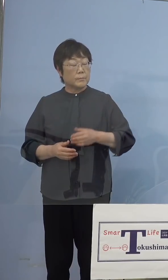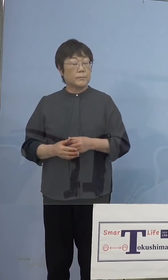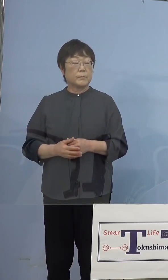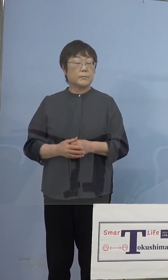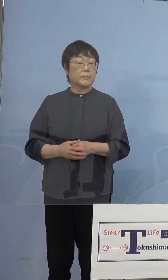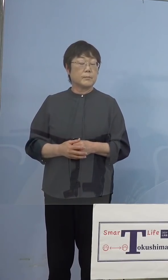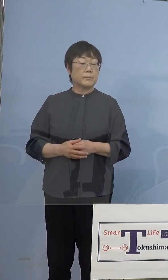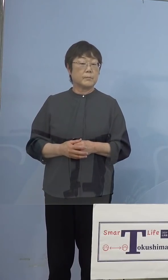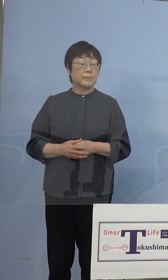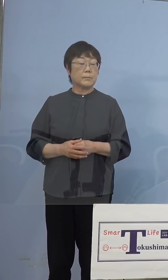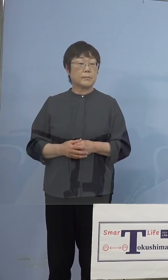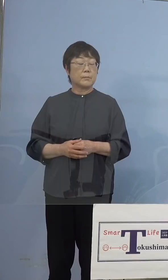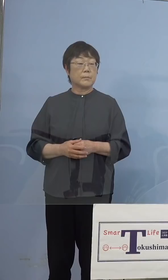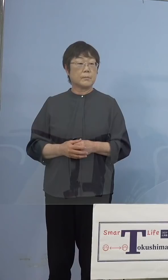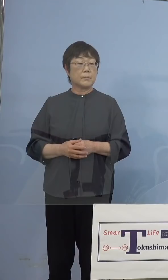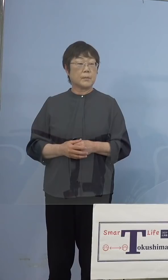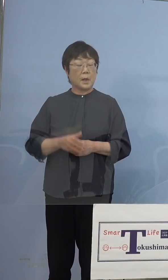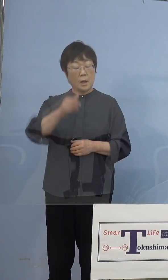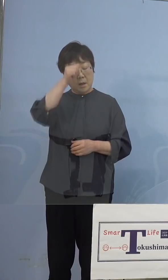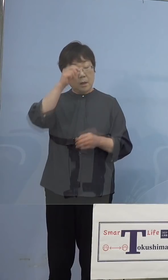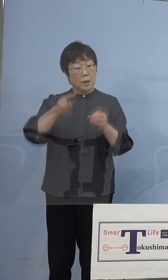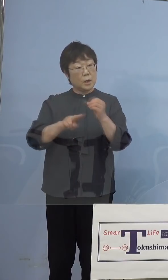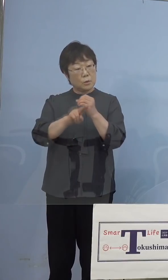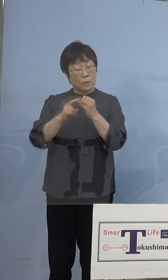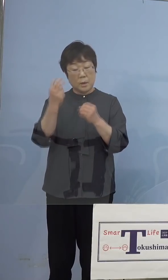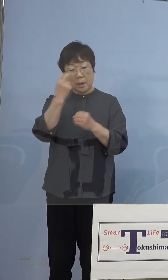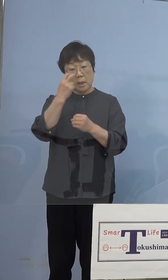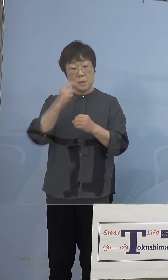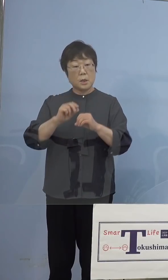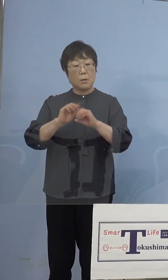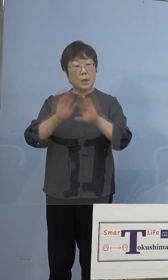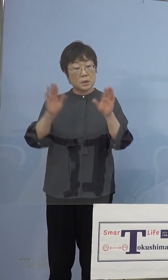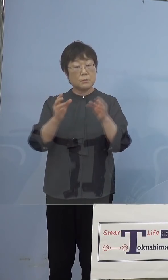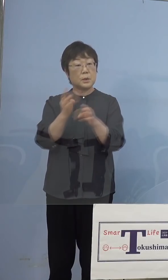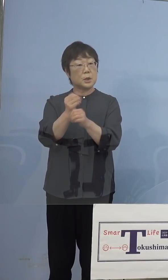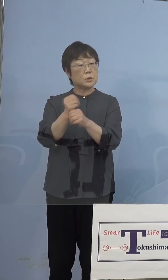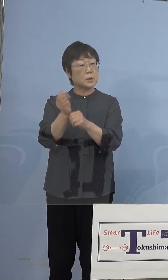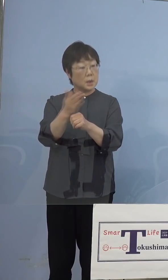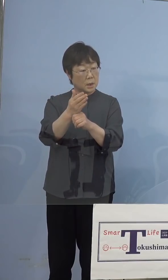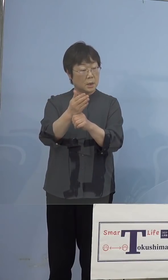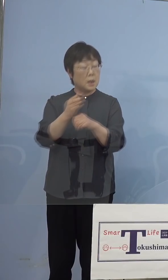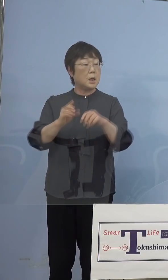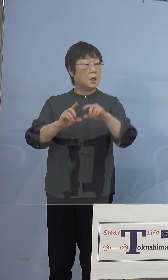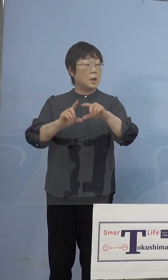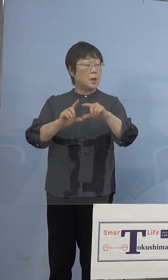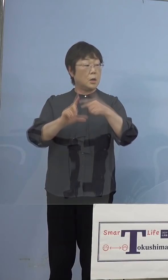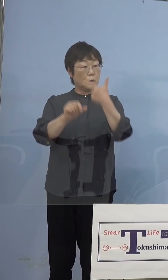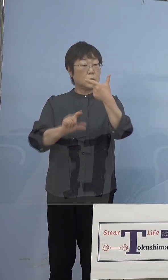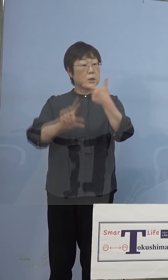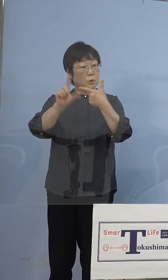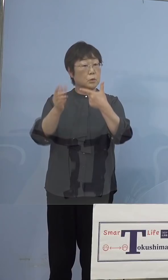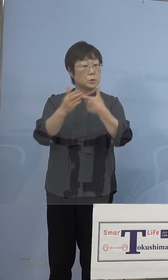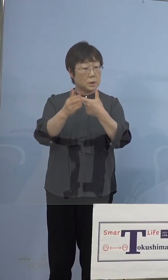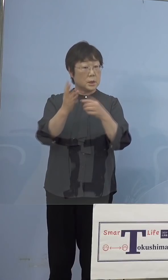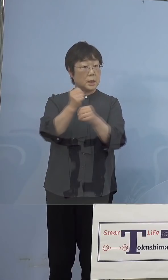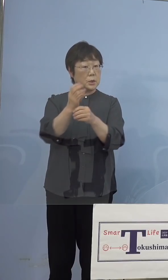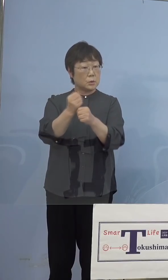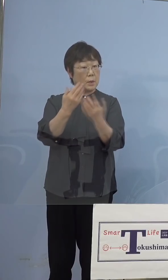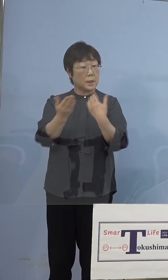（朝日新聞社） インド株の検査を始めるのは 6月上旬ということですか （知事） そうです （朝日新聞社） 何日というのはまだこれから